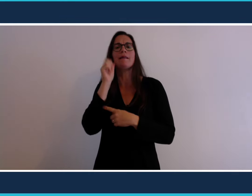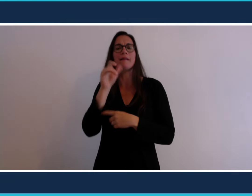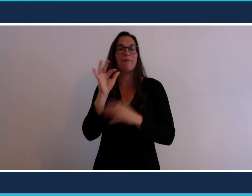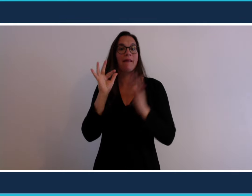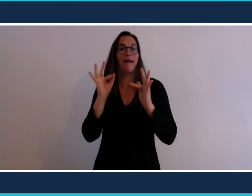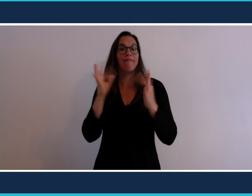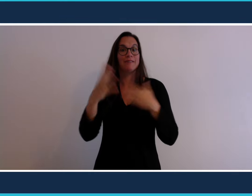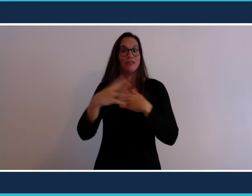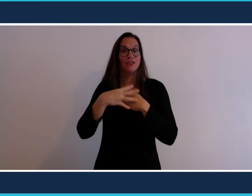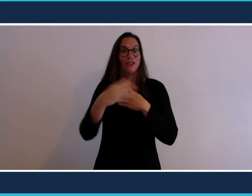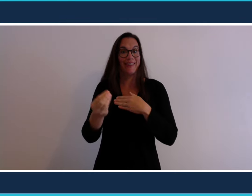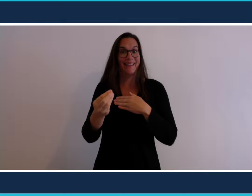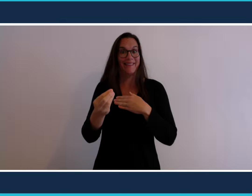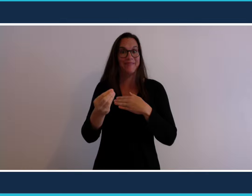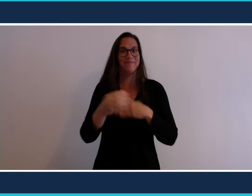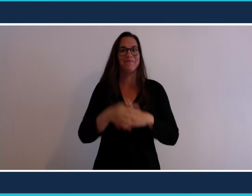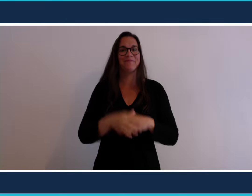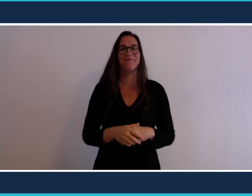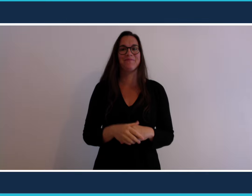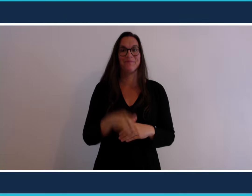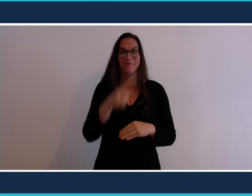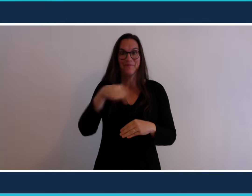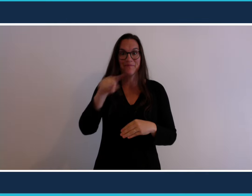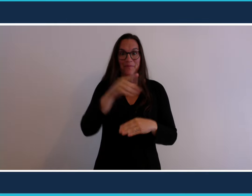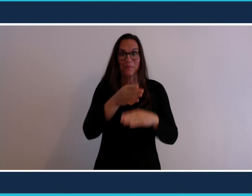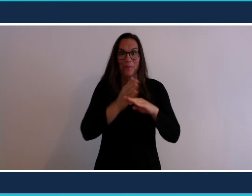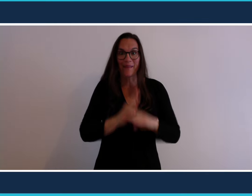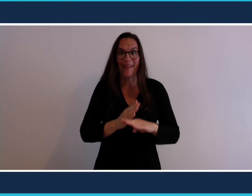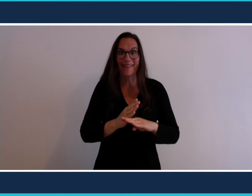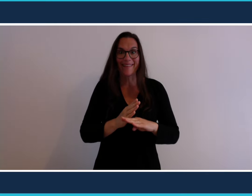les sorties Vous êtes prêts ?